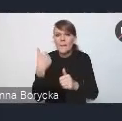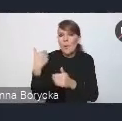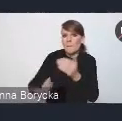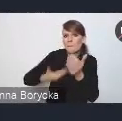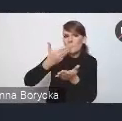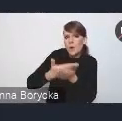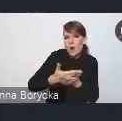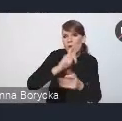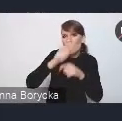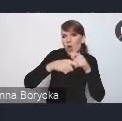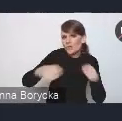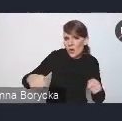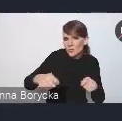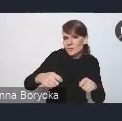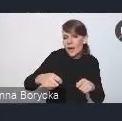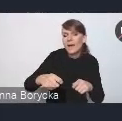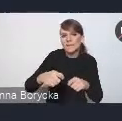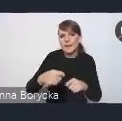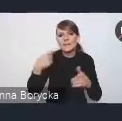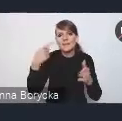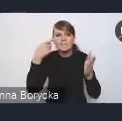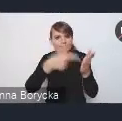na rzecz ich osiągania.